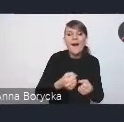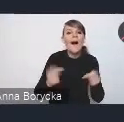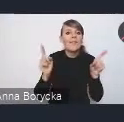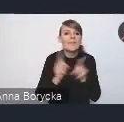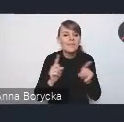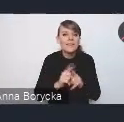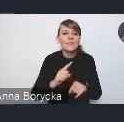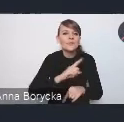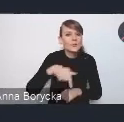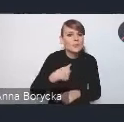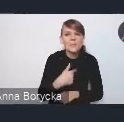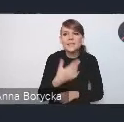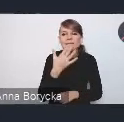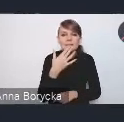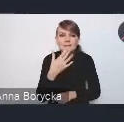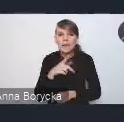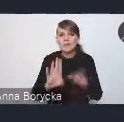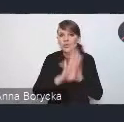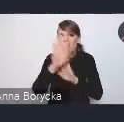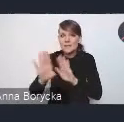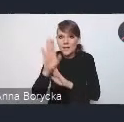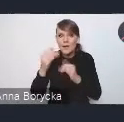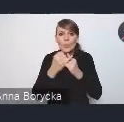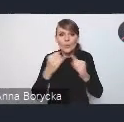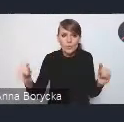na włączeniu przedstawicieli różnych resortów